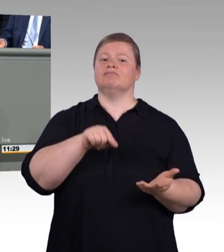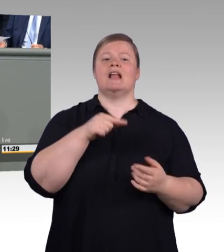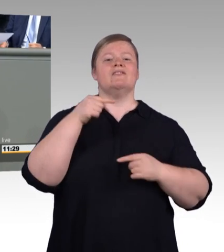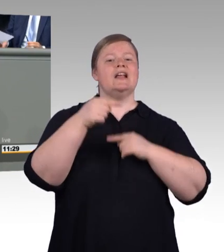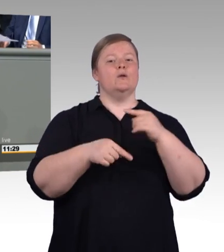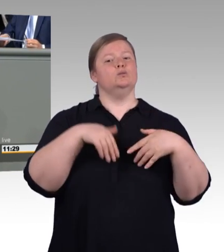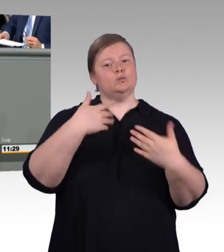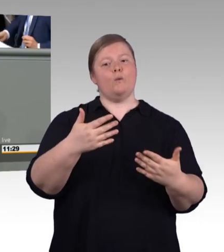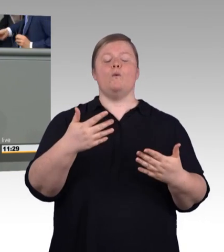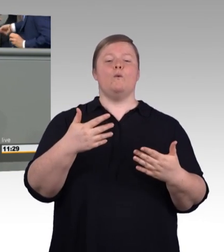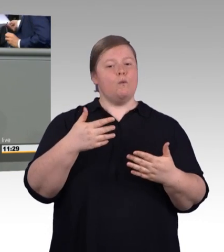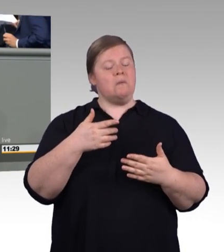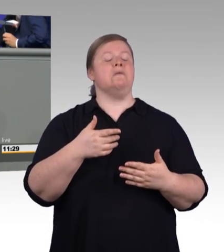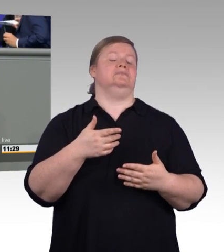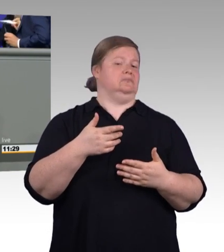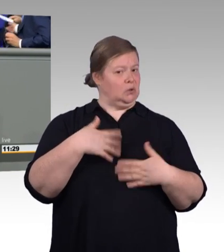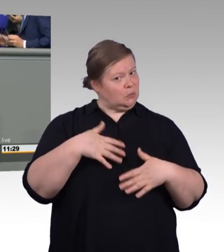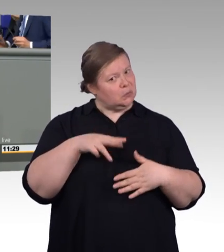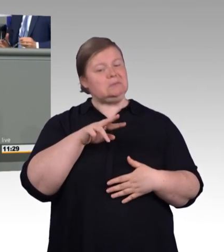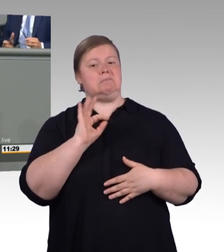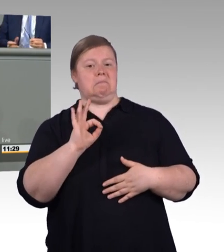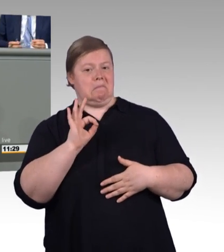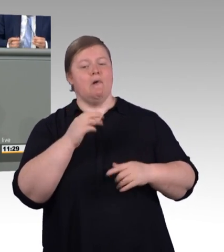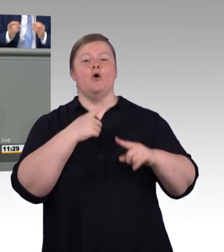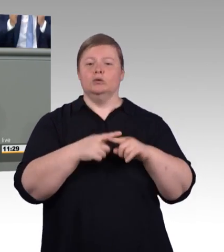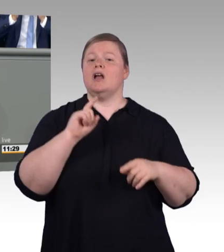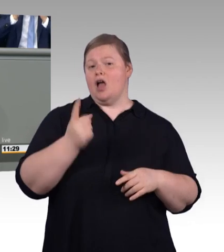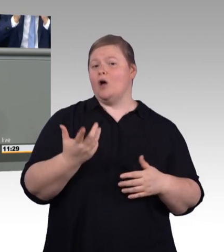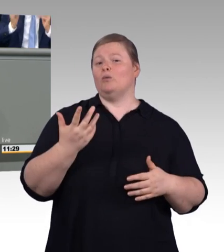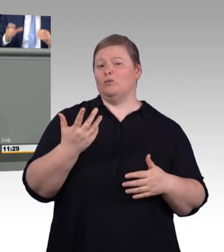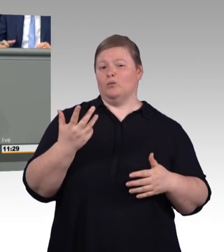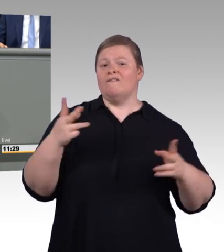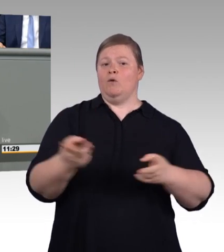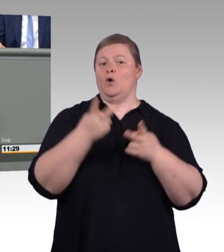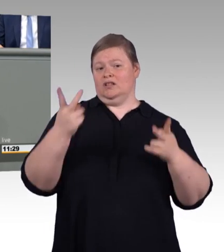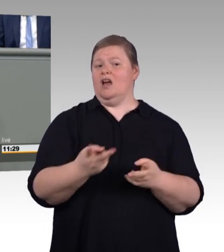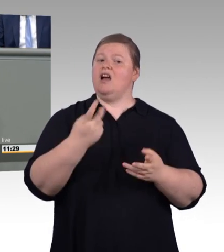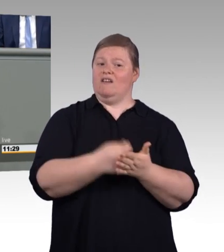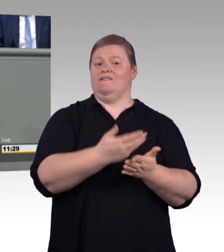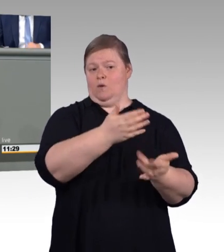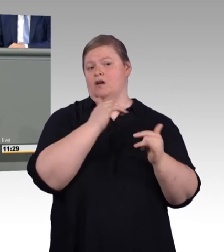Lassen Sie mich das an drei Punkten verdeutlichen. Erstens: Auszubildende packen in den Betrieben auch engagiert mit an,